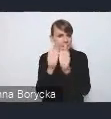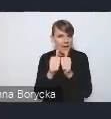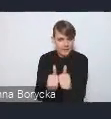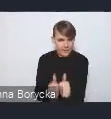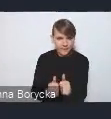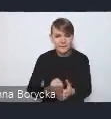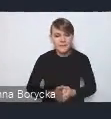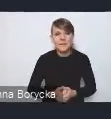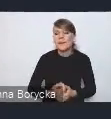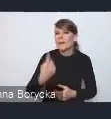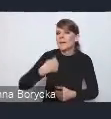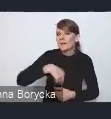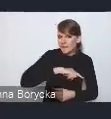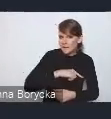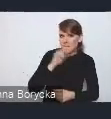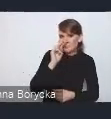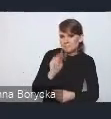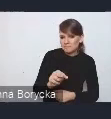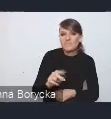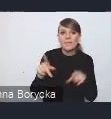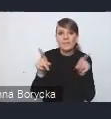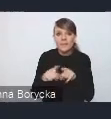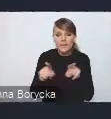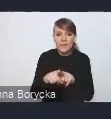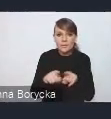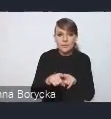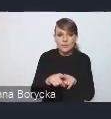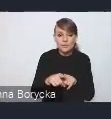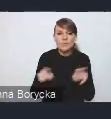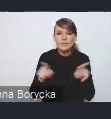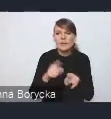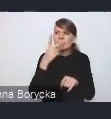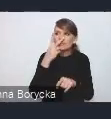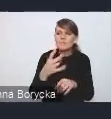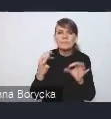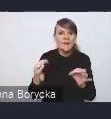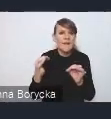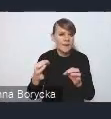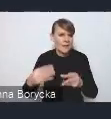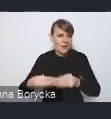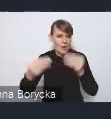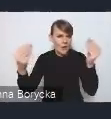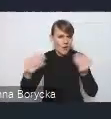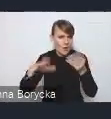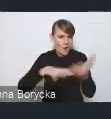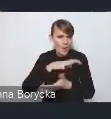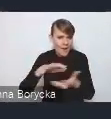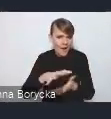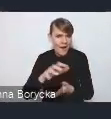ale także biorąc pod uwagę trendy rozwoju na poziomie globalnym czy europejskim,